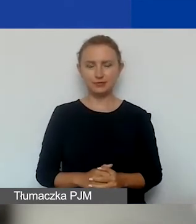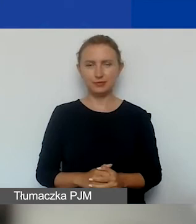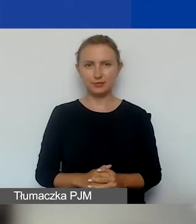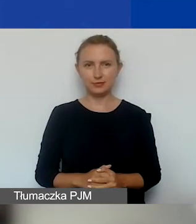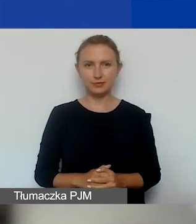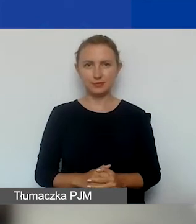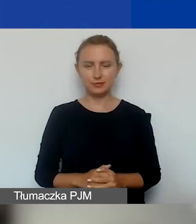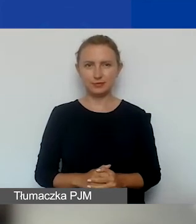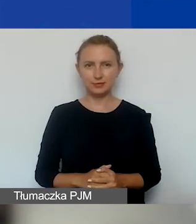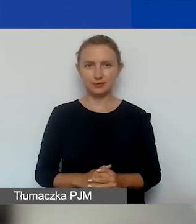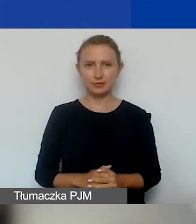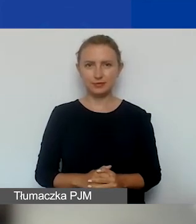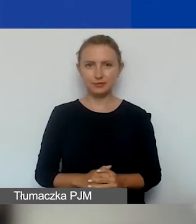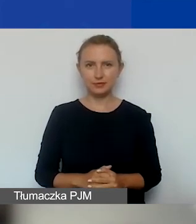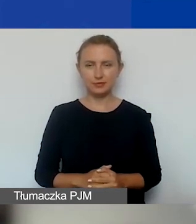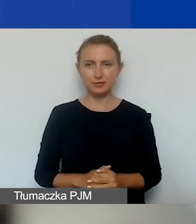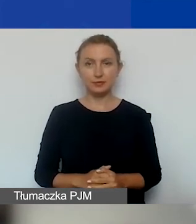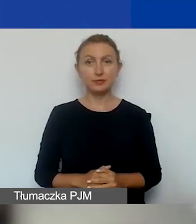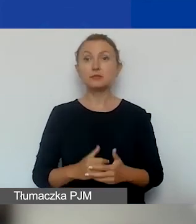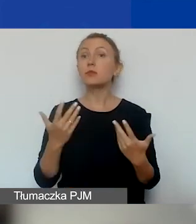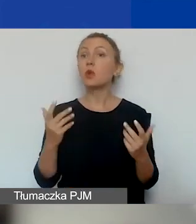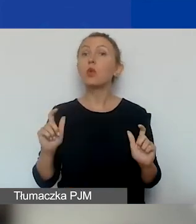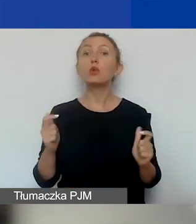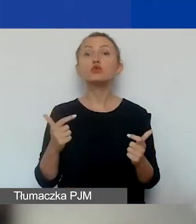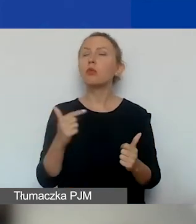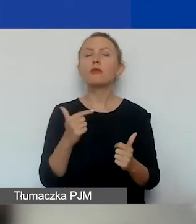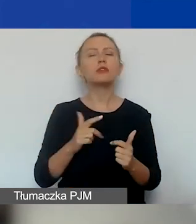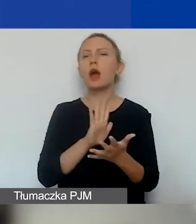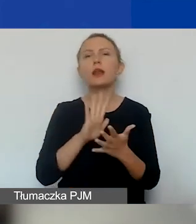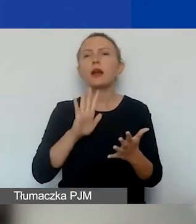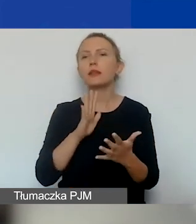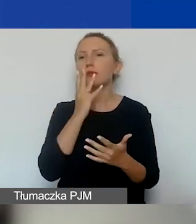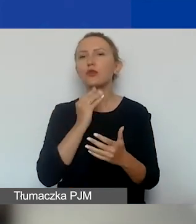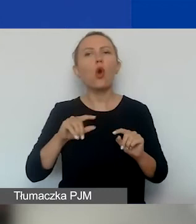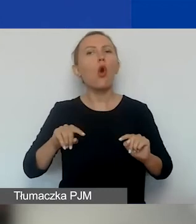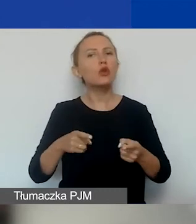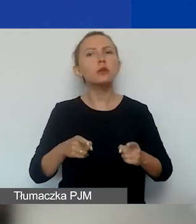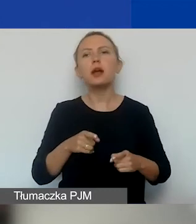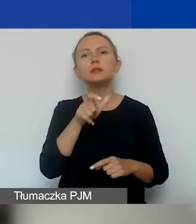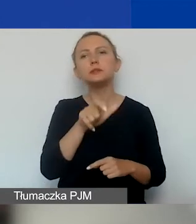Najpierw o tym, czym powinna się charakteryzować organizacja, która chce złożyć wniosek,